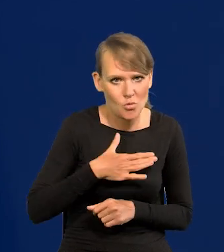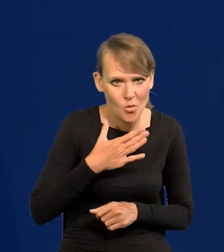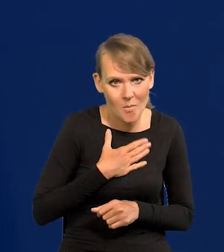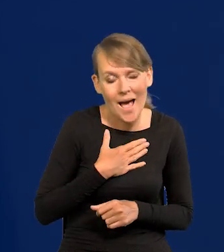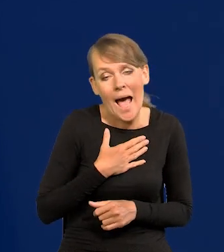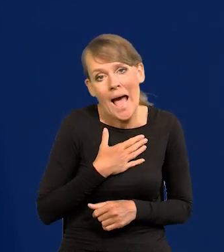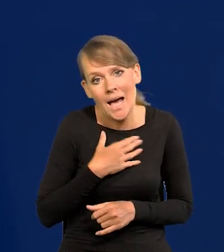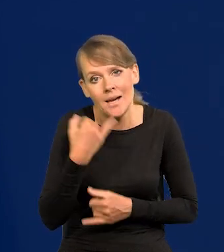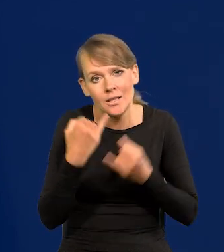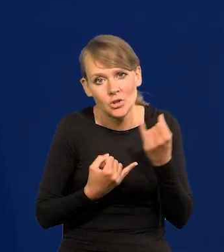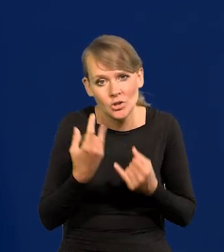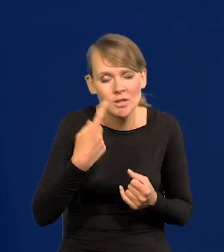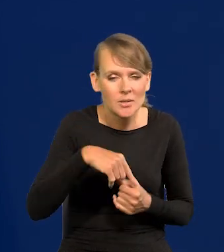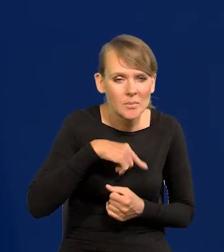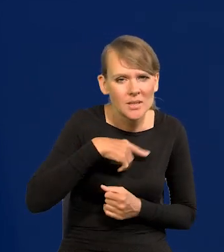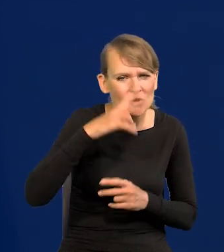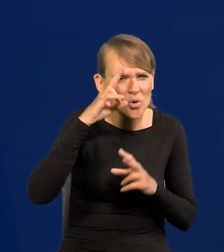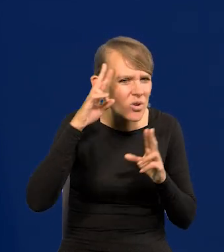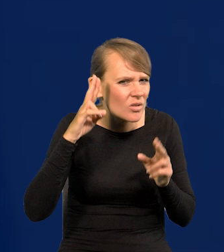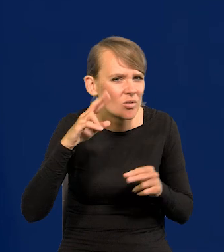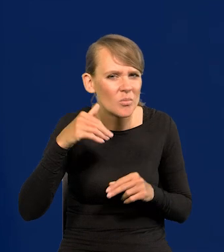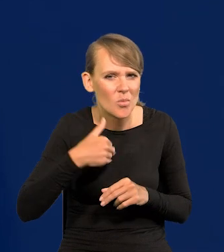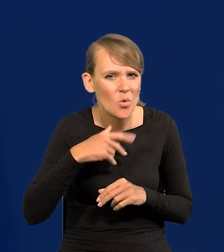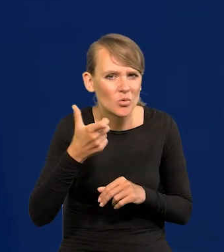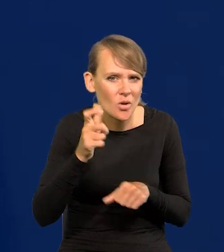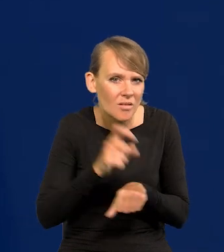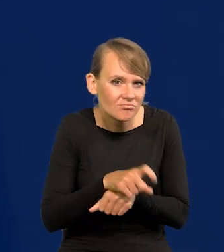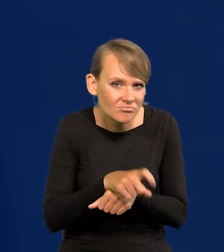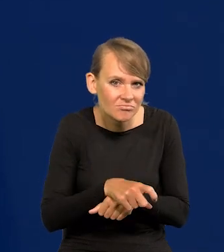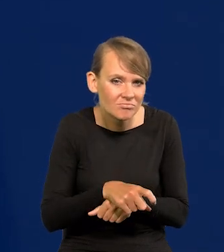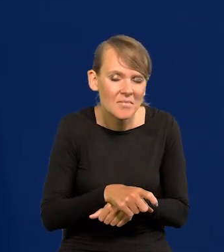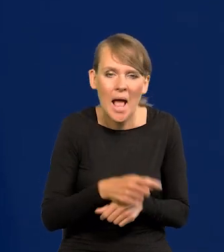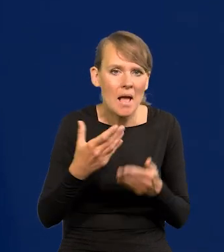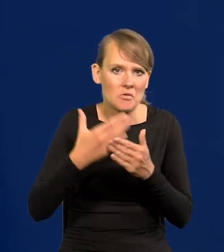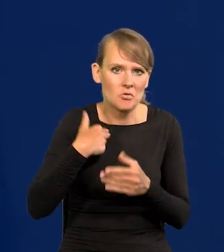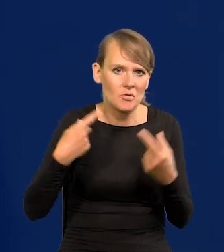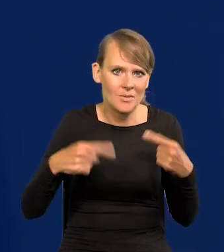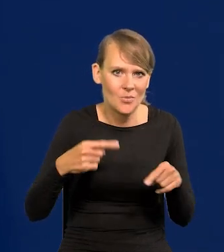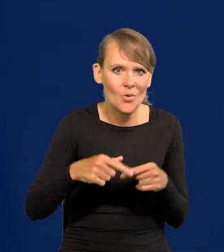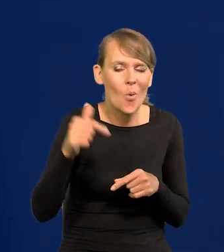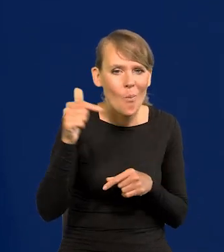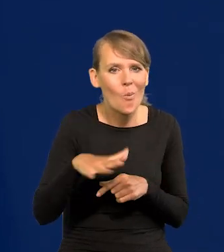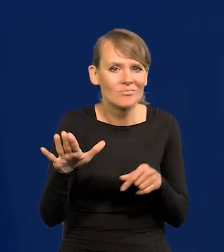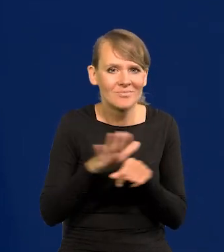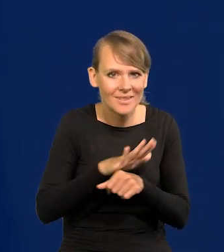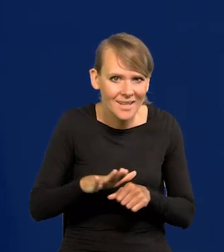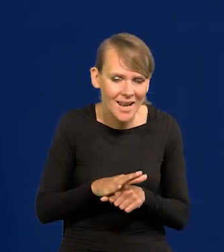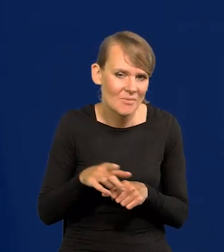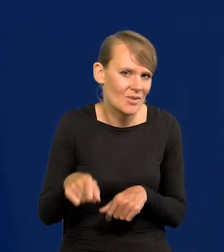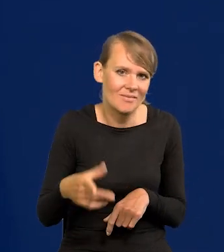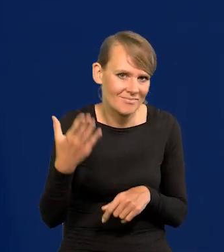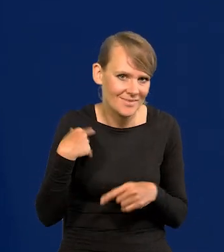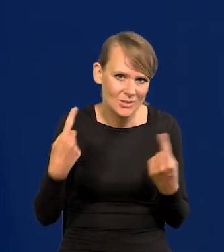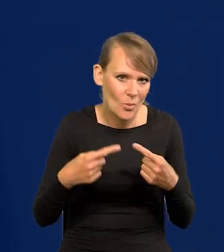No chyba, że się zorientujemy, że właśnie coś zaniedbaliśmy. Do tej pory tego nie było, i że trzeba nadrabiać, jakby nie było takich sytuacji.